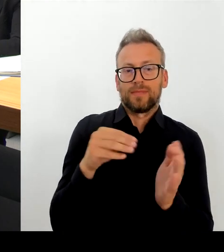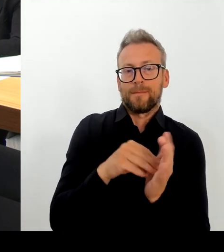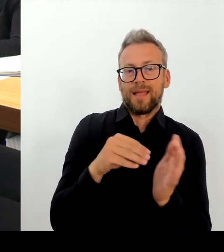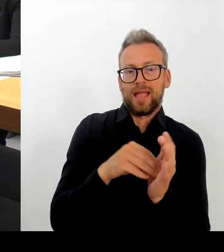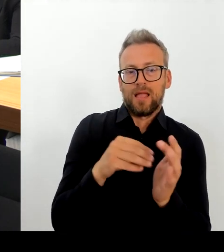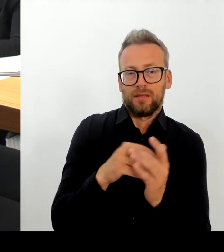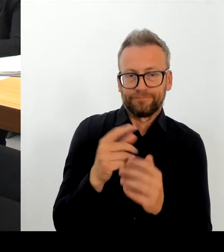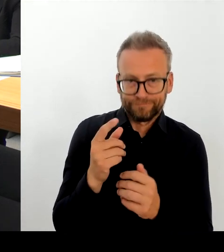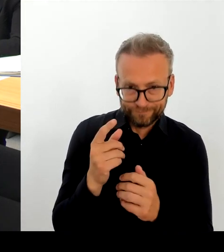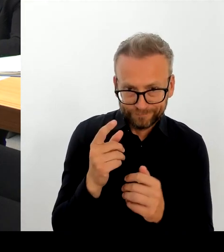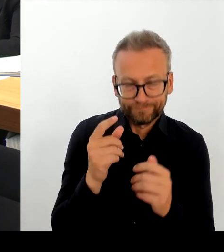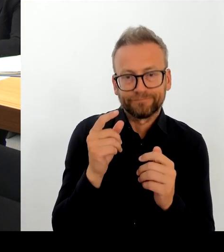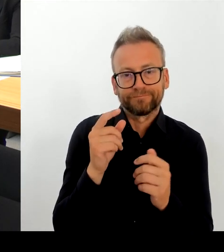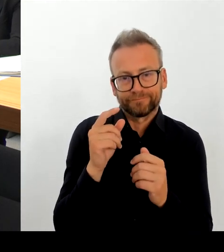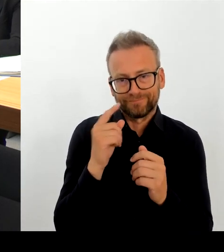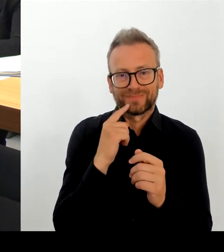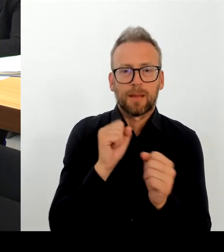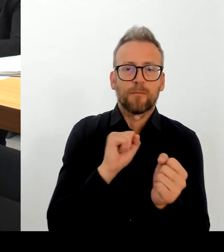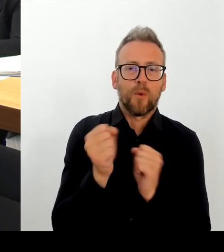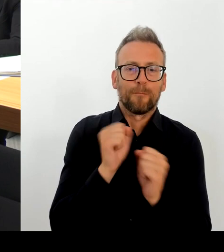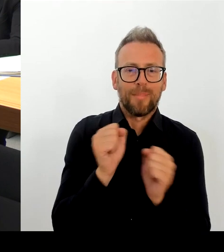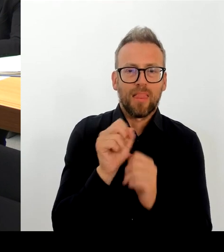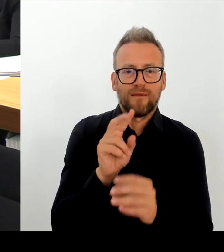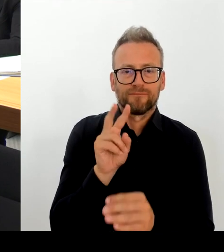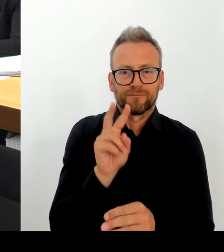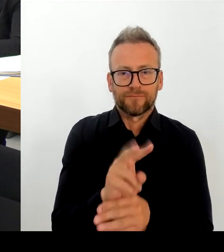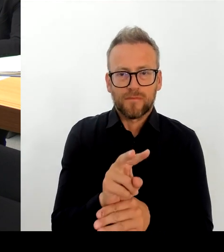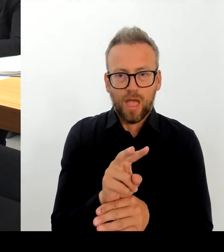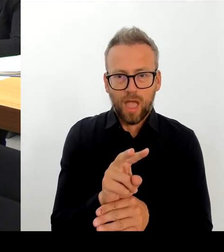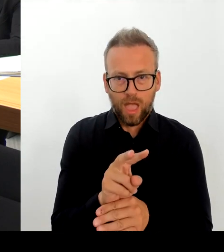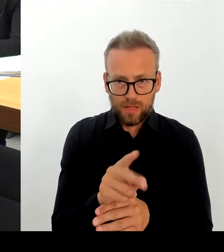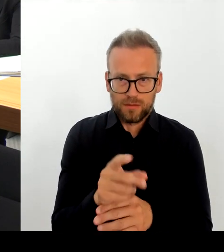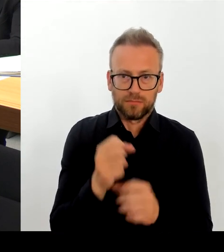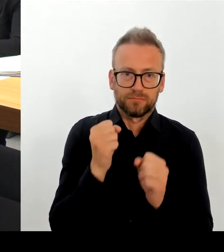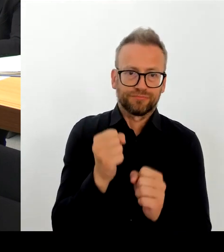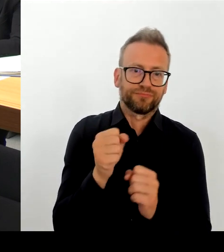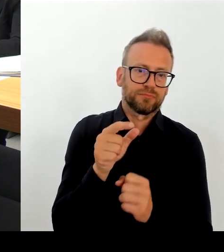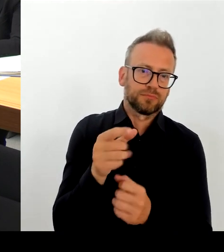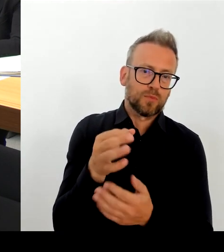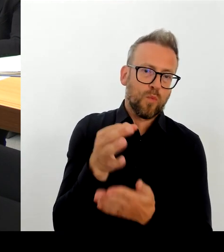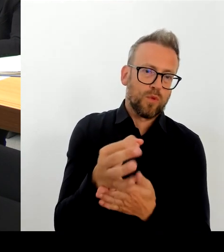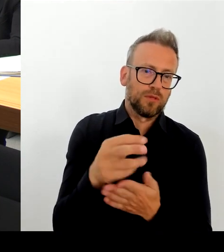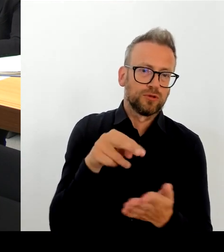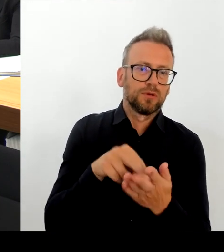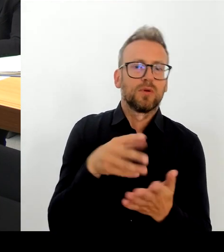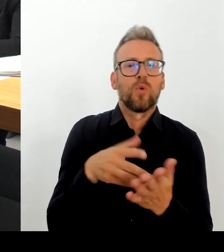Stunden und wir haben ständig und das war ja auch der Wille des Hohen Hauses, deshalb haben wir